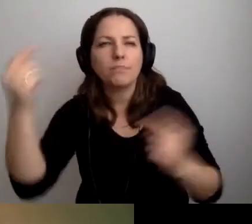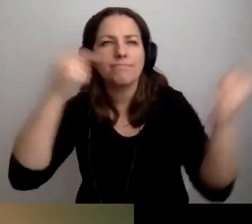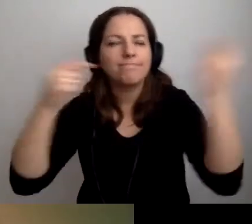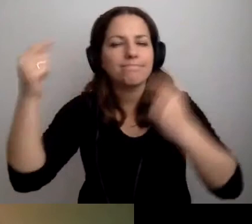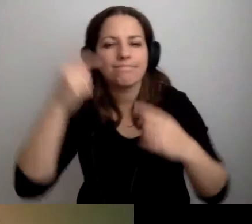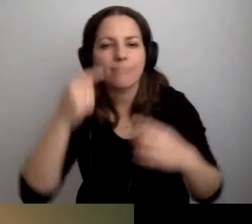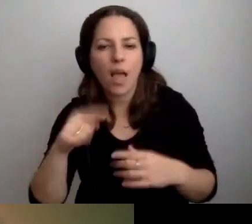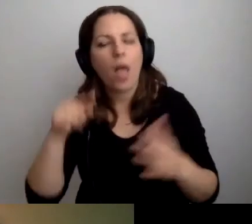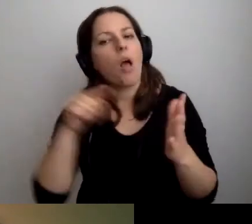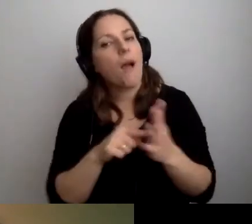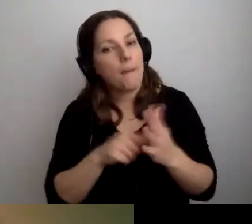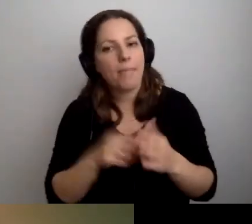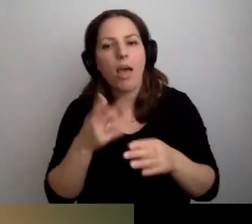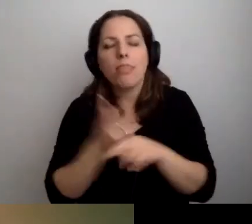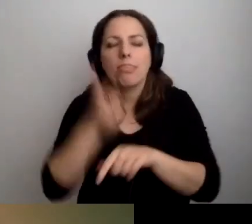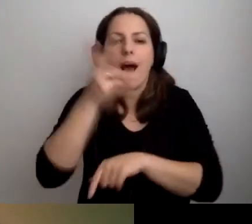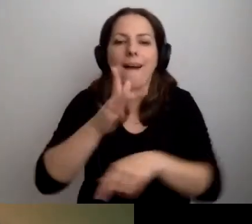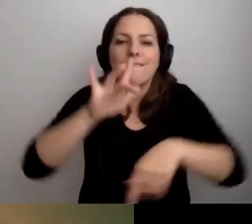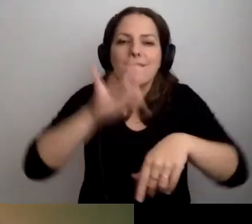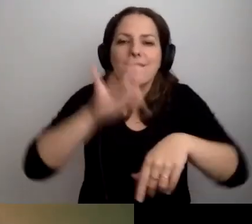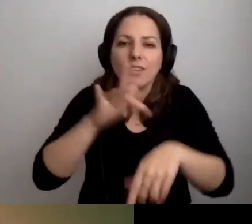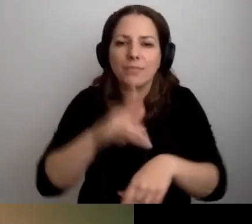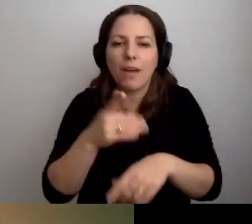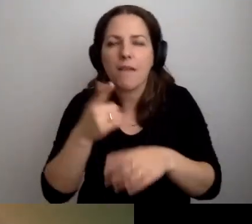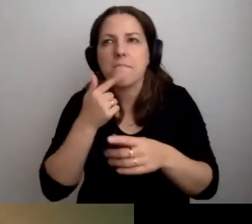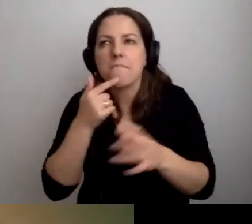Kwestia nadwrażliwości, niedowrażliwości sensorycznej.